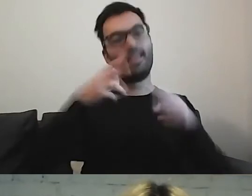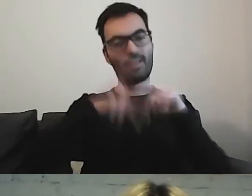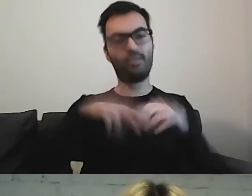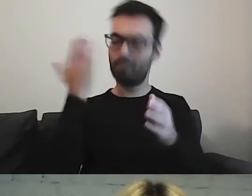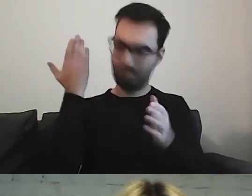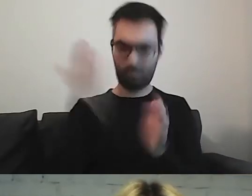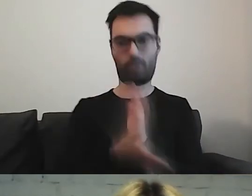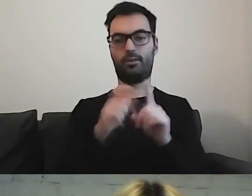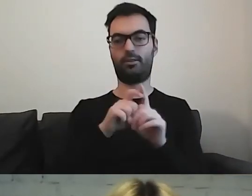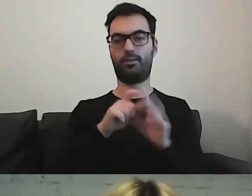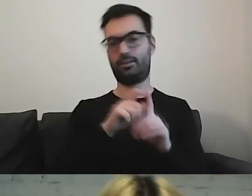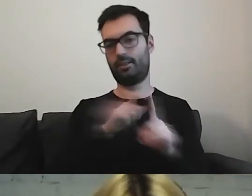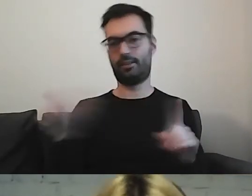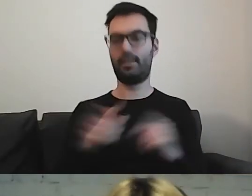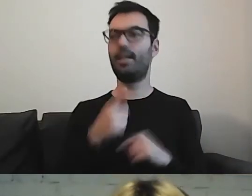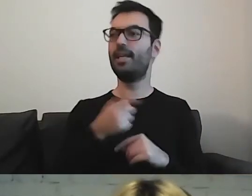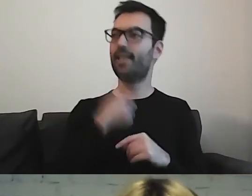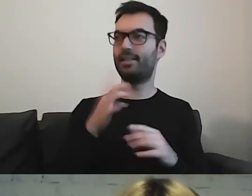MAŁGORZATA: Fit język. ALEKSANDRA: Tak.